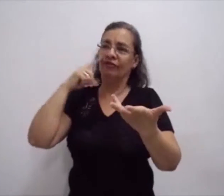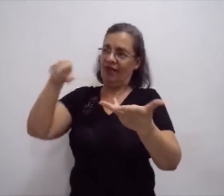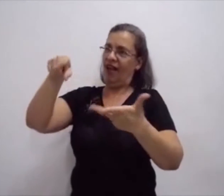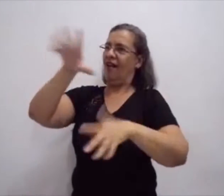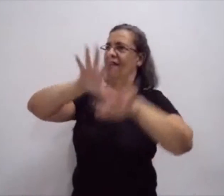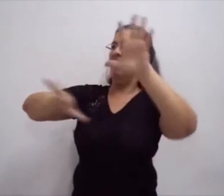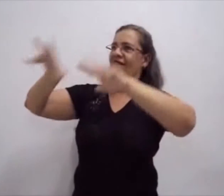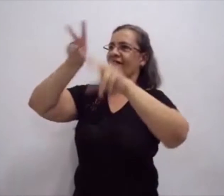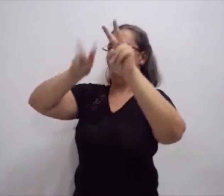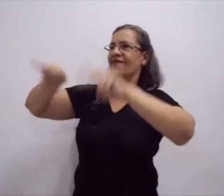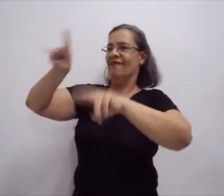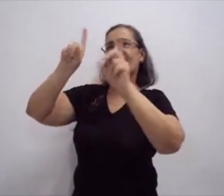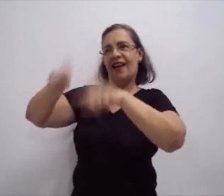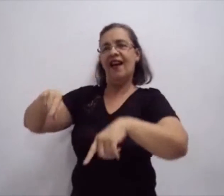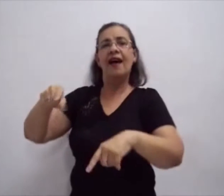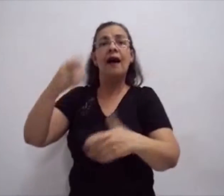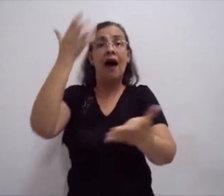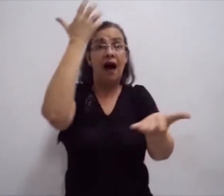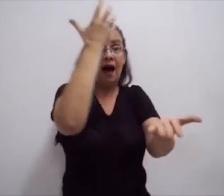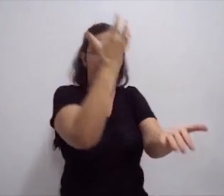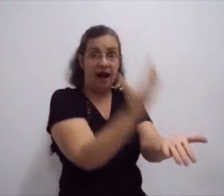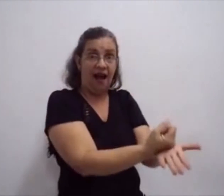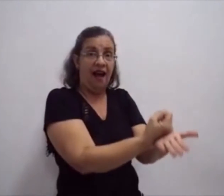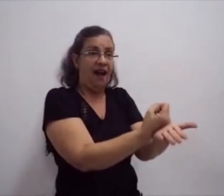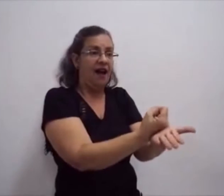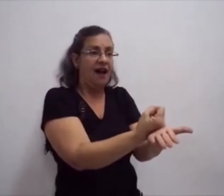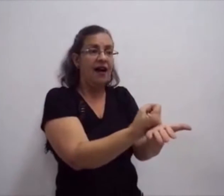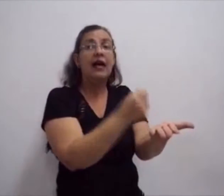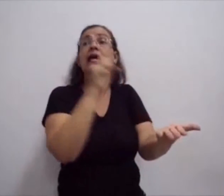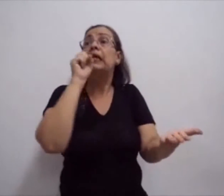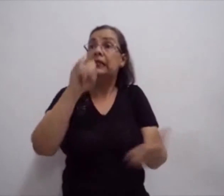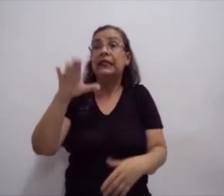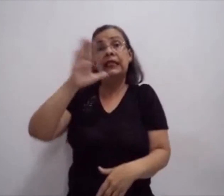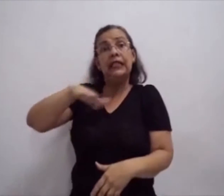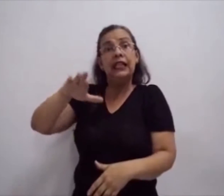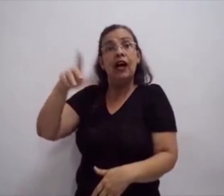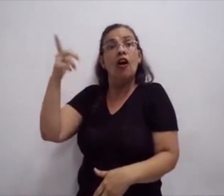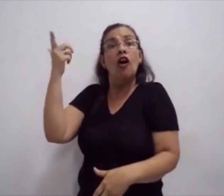Por isso é importante a escrita da língua de sinais.